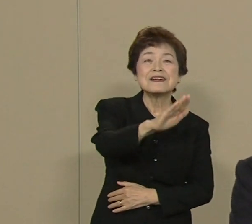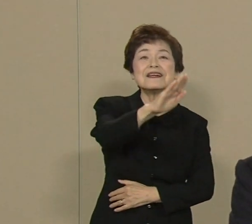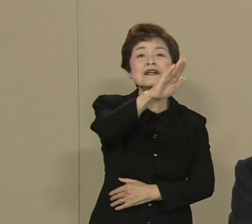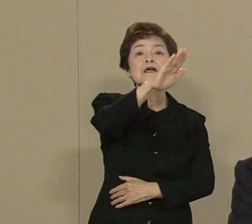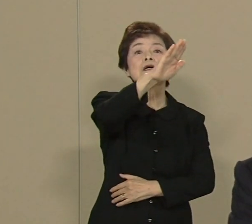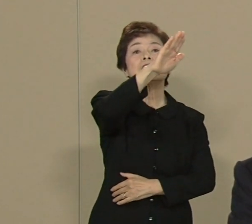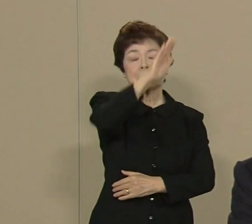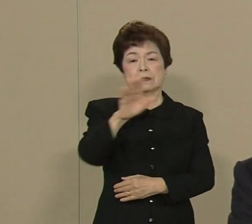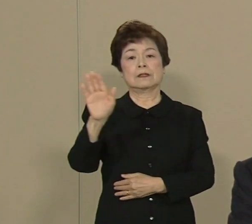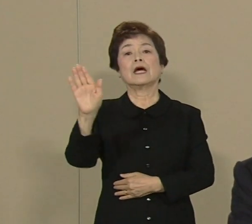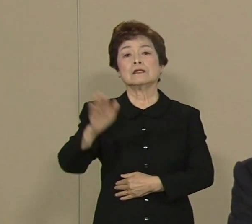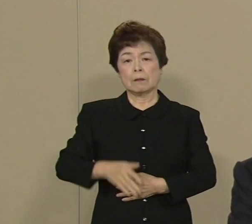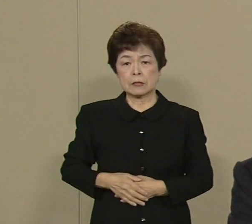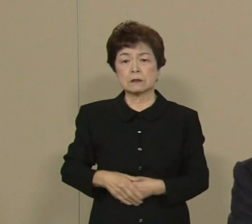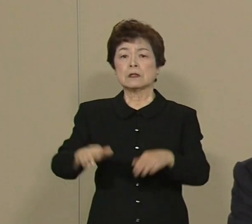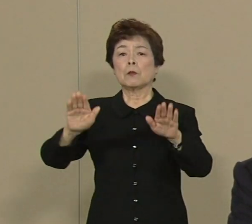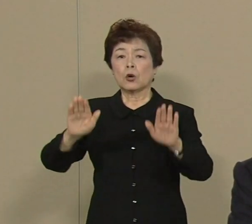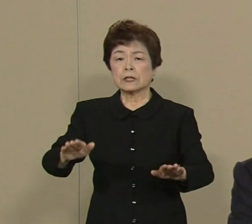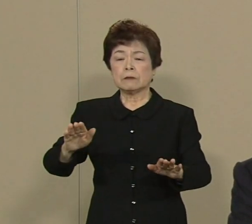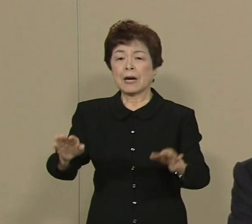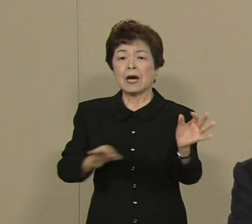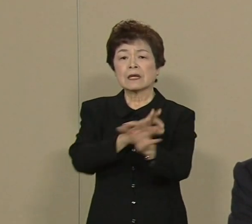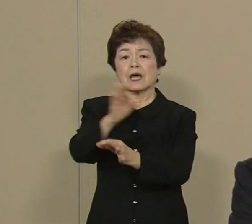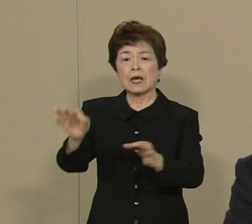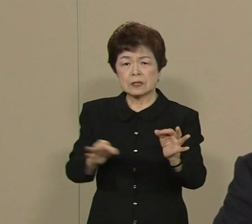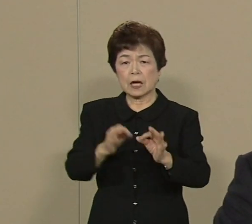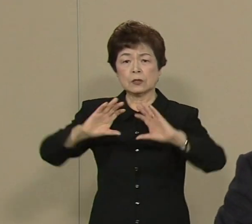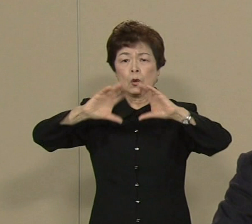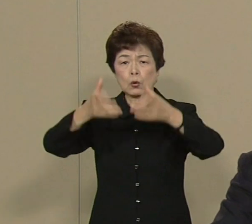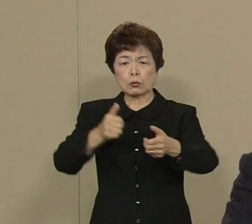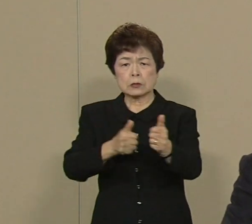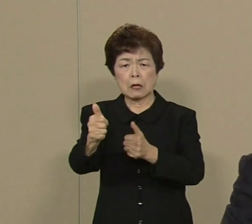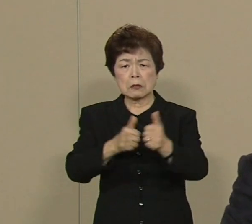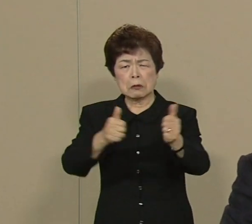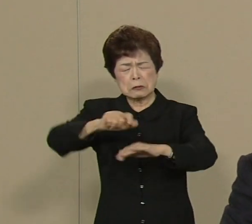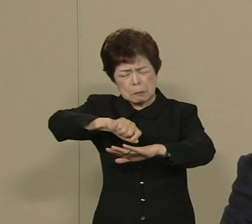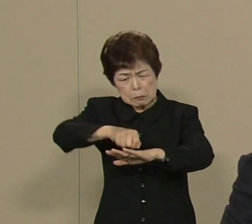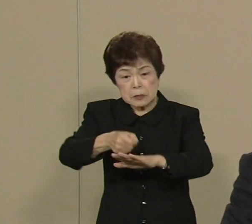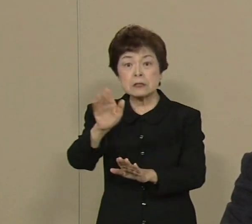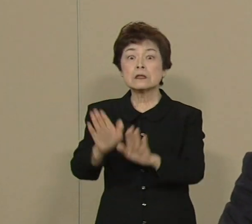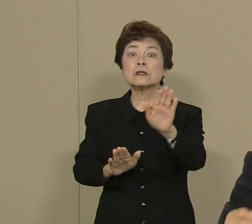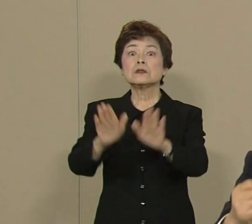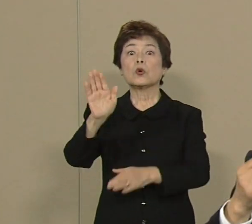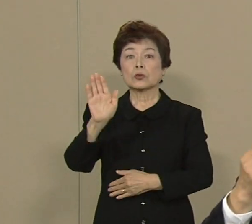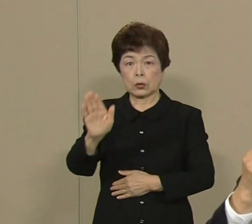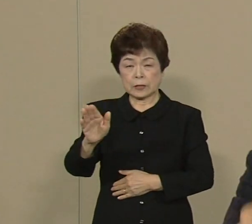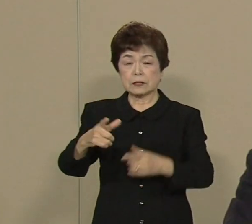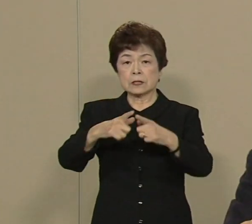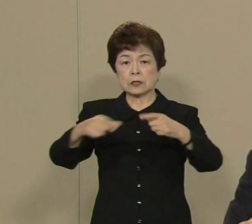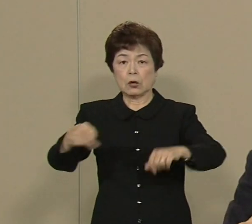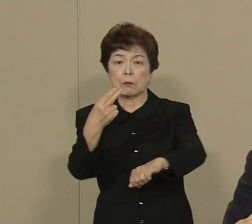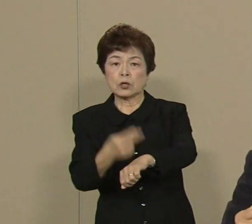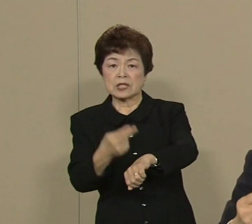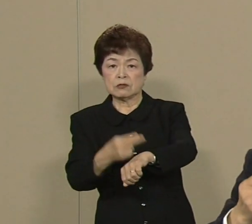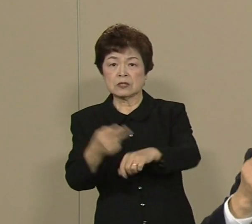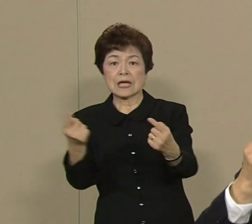今 経済の国際競争が非常に 厳しくなっております 日本も技術革新を進めて